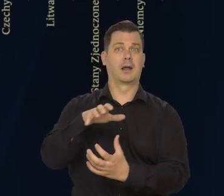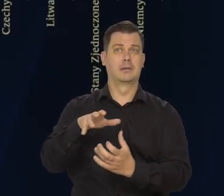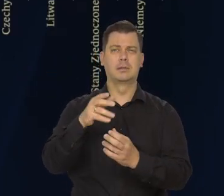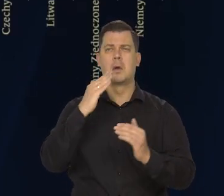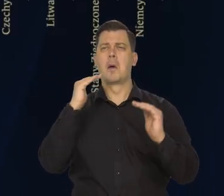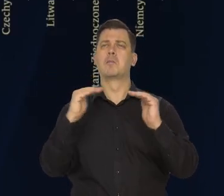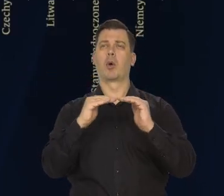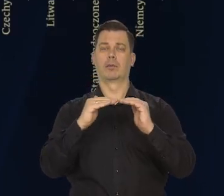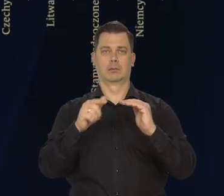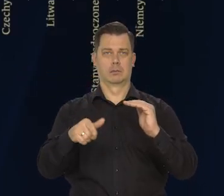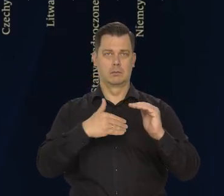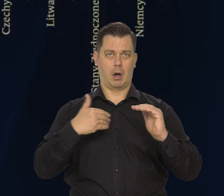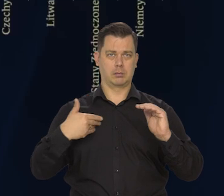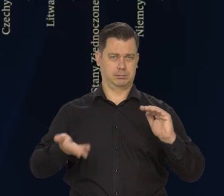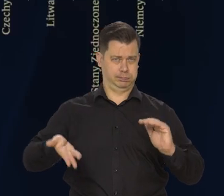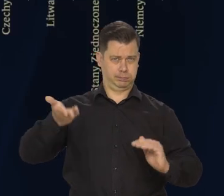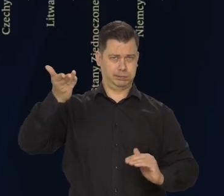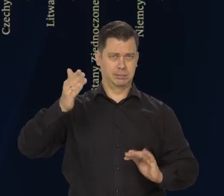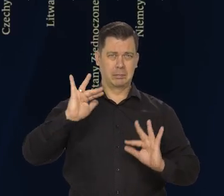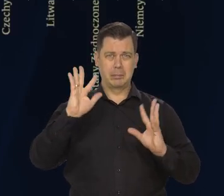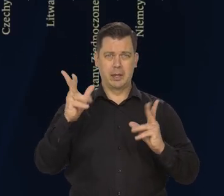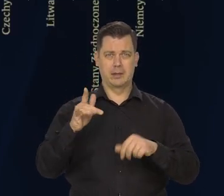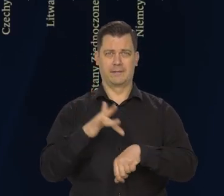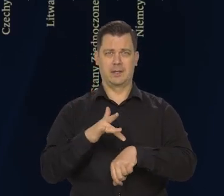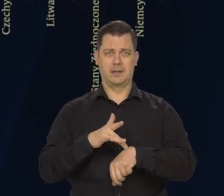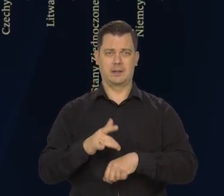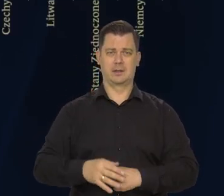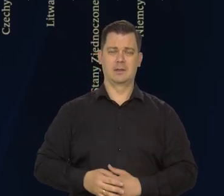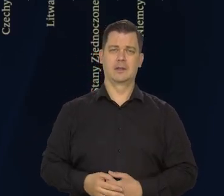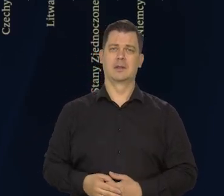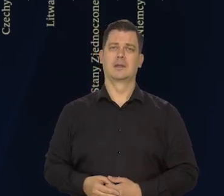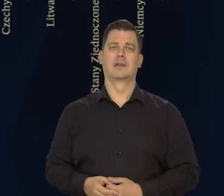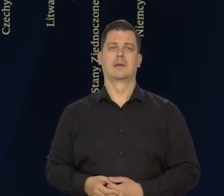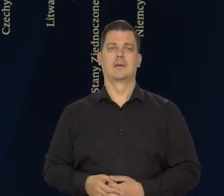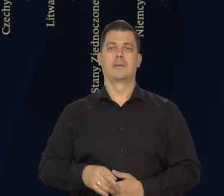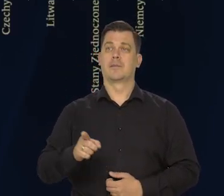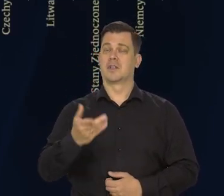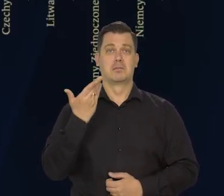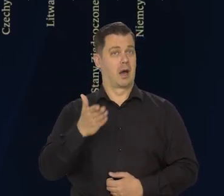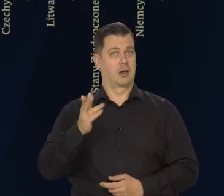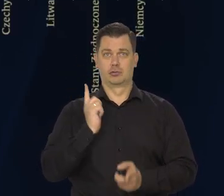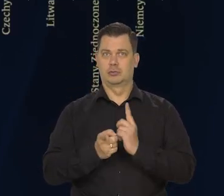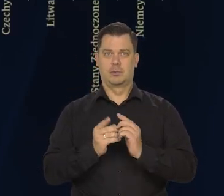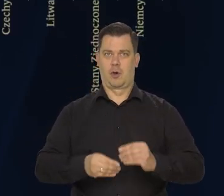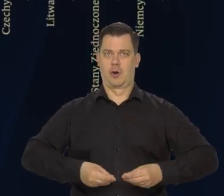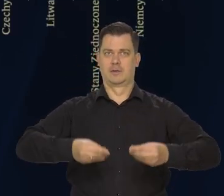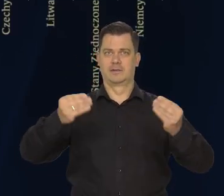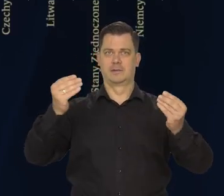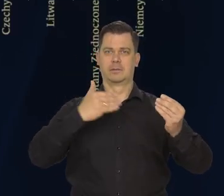To jest bardzo dobry wynik. To jest nadal bardzo szybkie tempo wzrostu